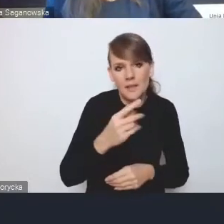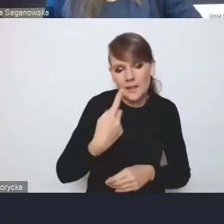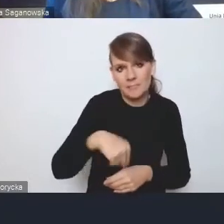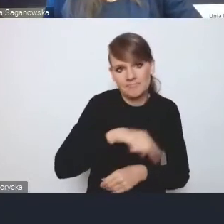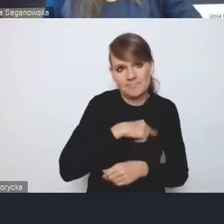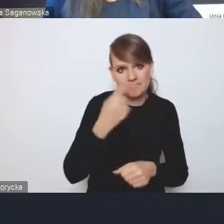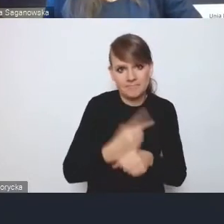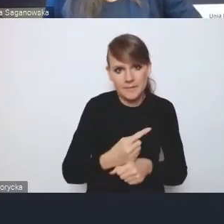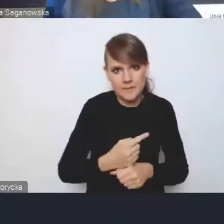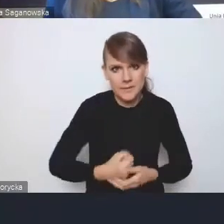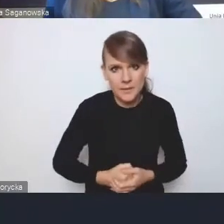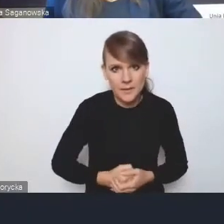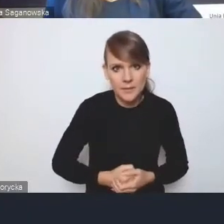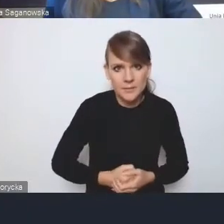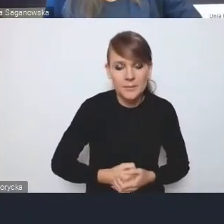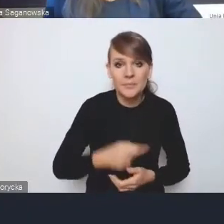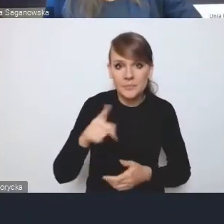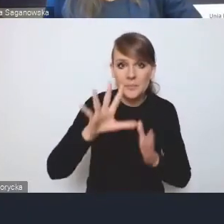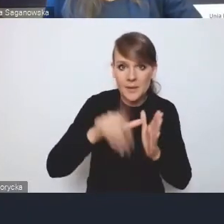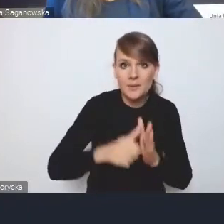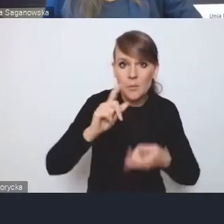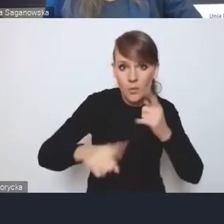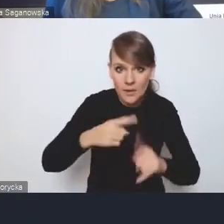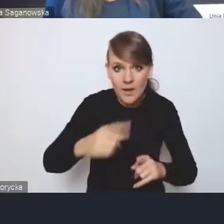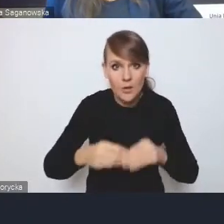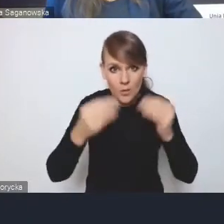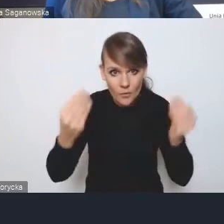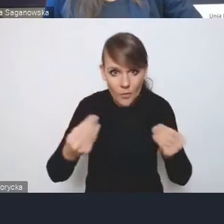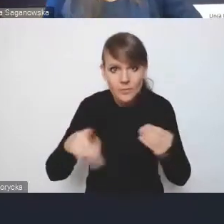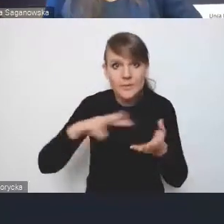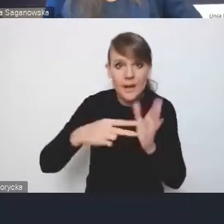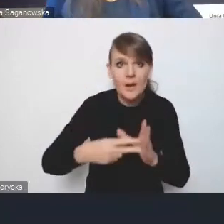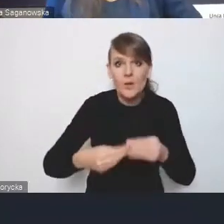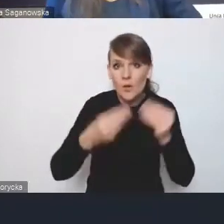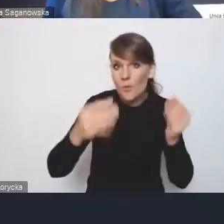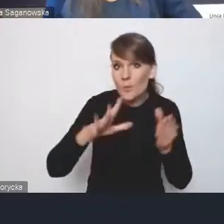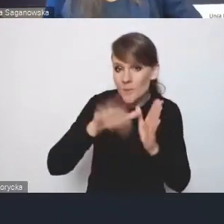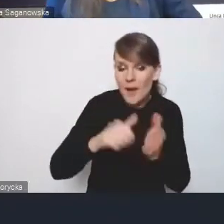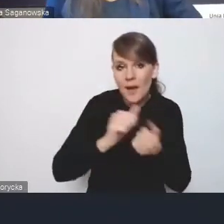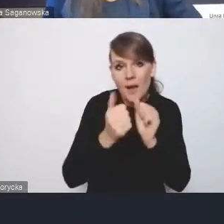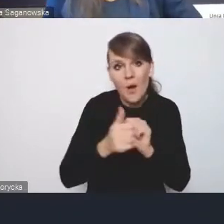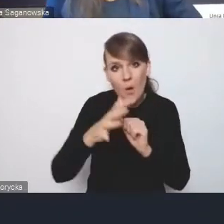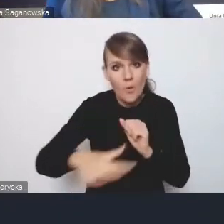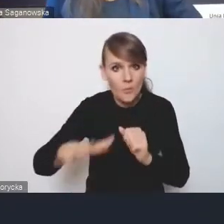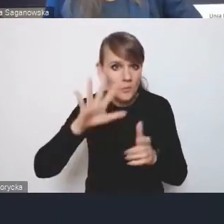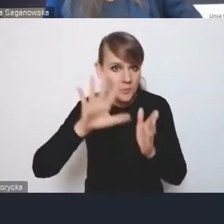i te miejskie polityki rozwoju, czyli strategie rozwoju miast lub obszarów miejskich funkcjonalnych